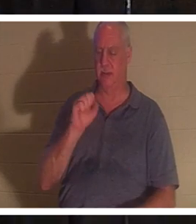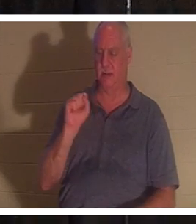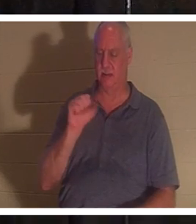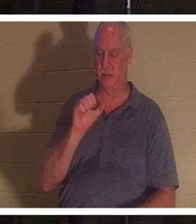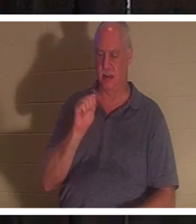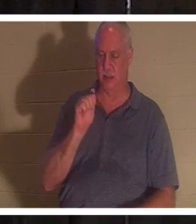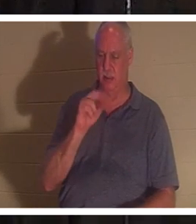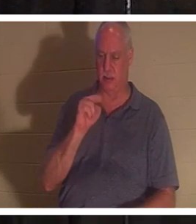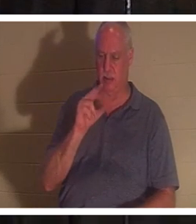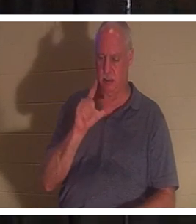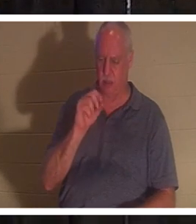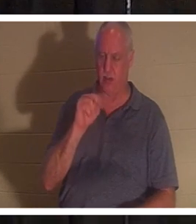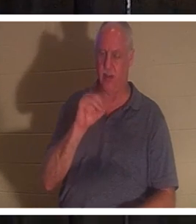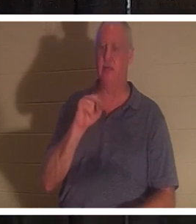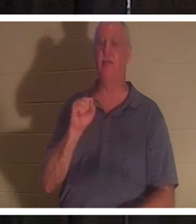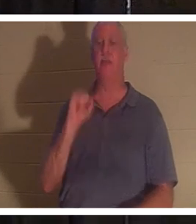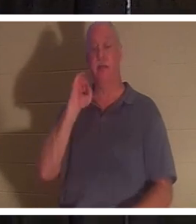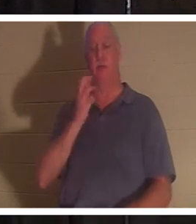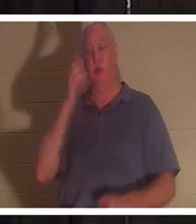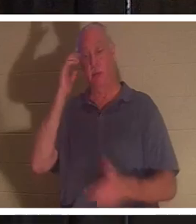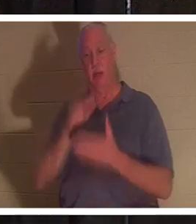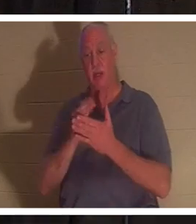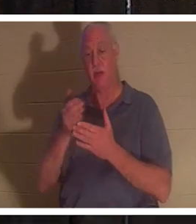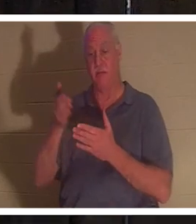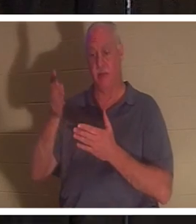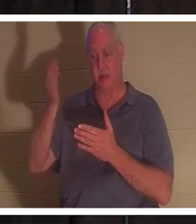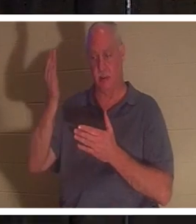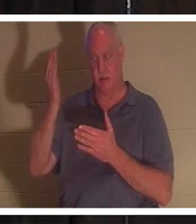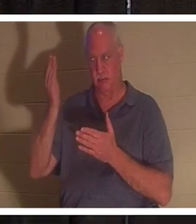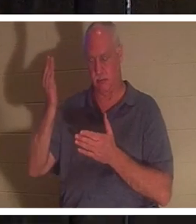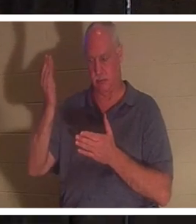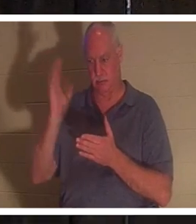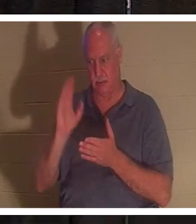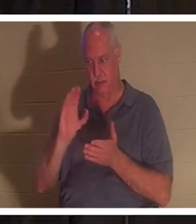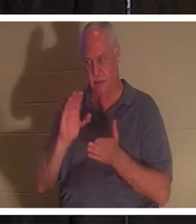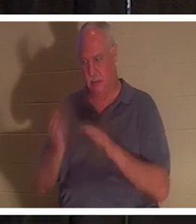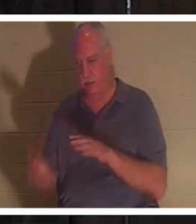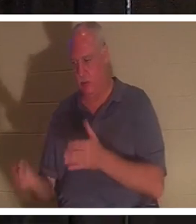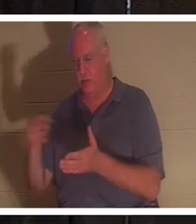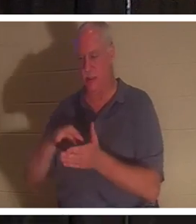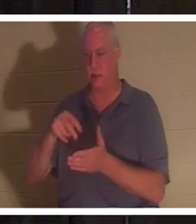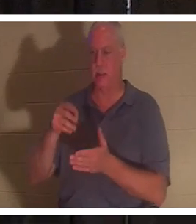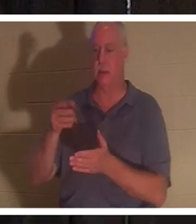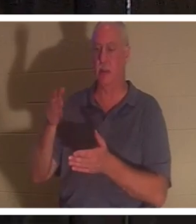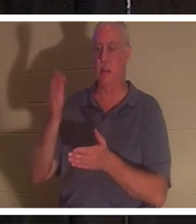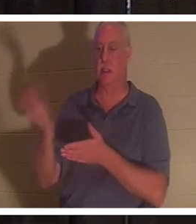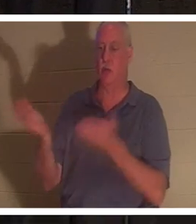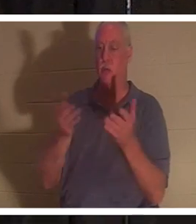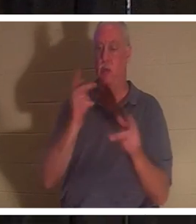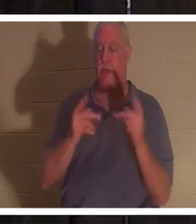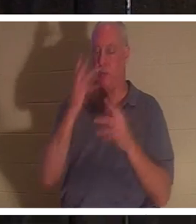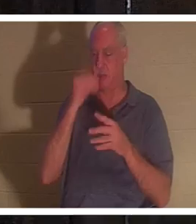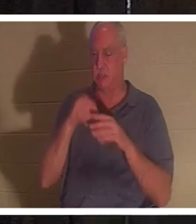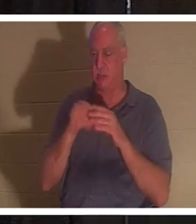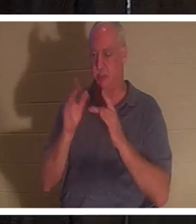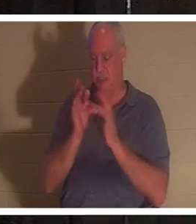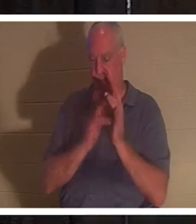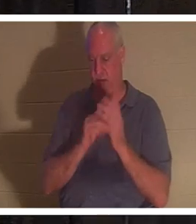ressuscité, même ainsi, Dieu amènera avec lui ceux qui se sont endormis en Jésus. J'ai un ami